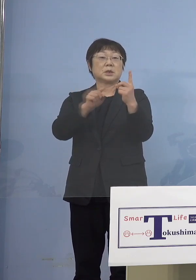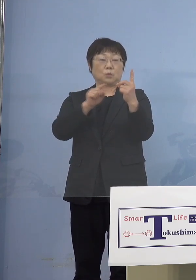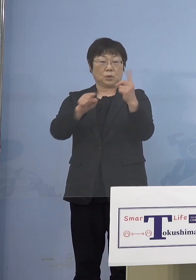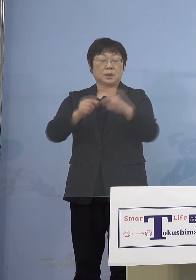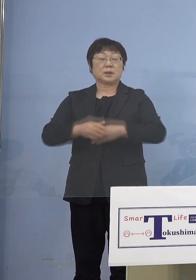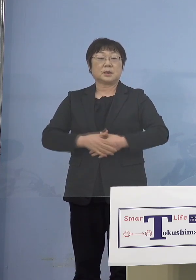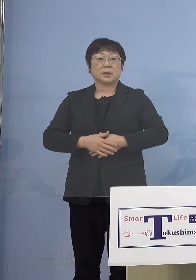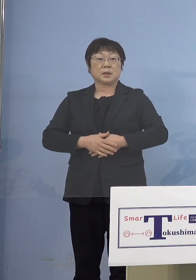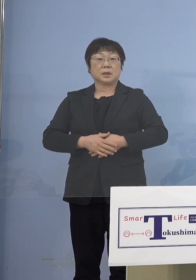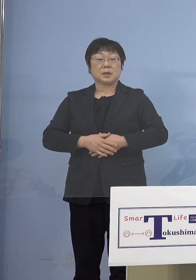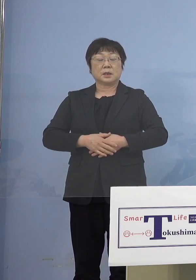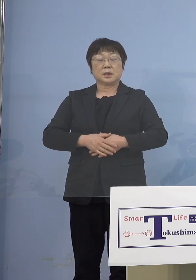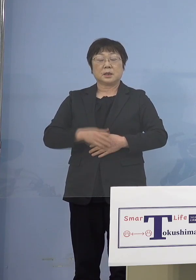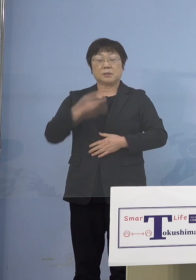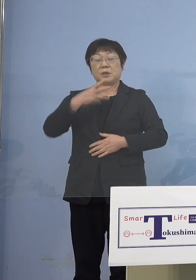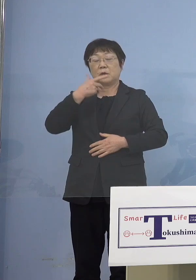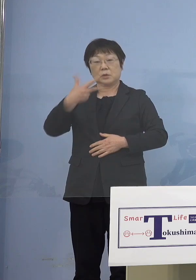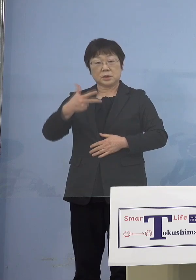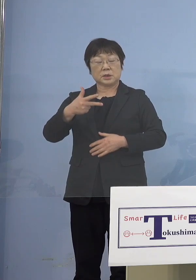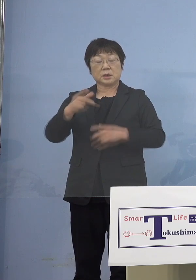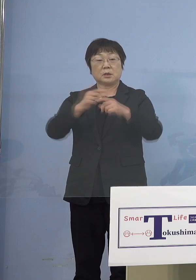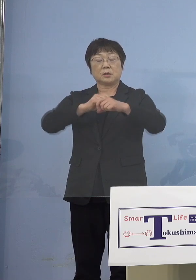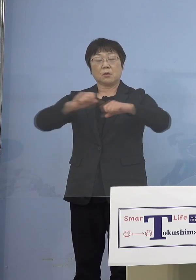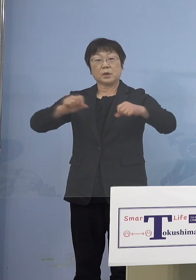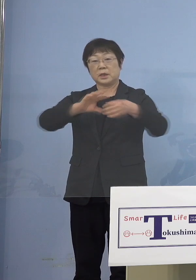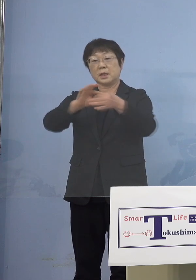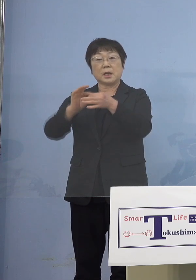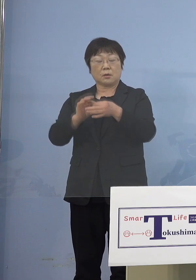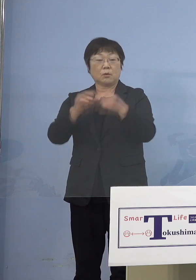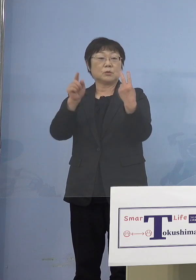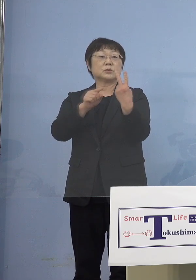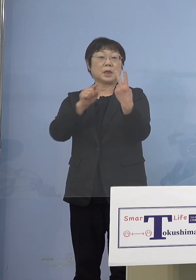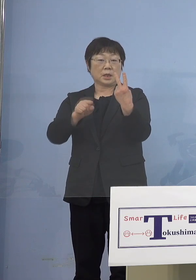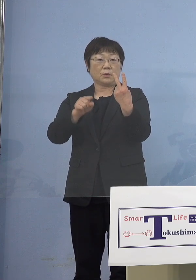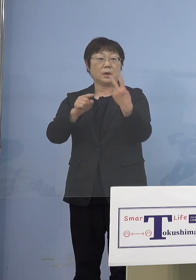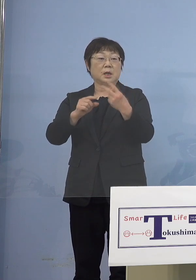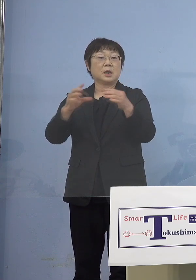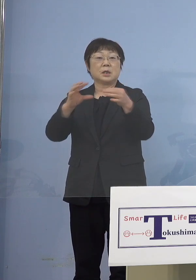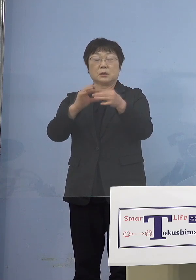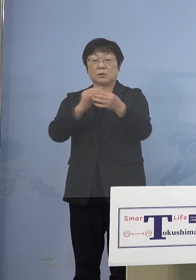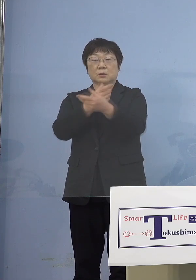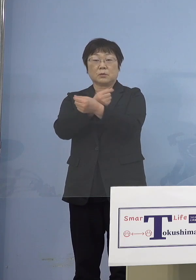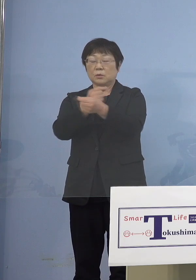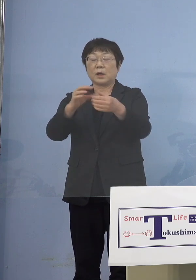みよし広域連合2名 ただこの2名相互の関連はございません